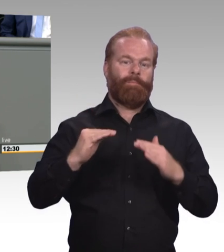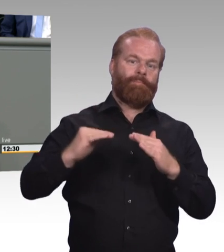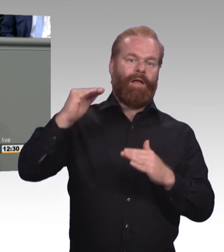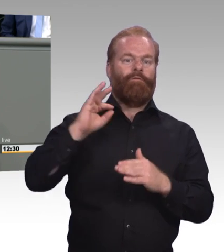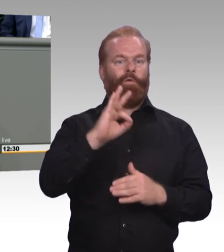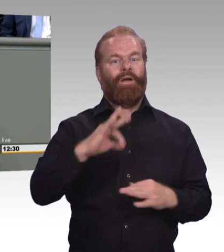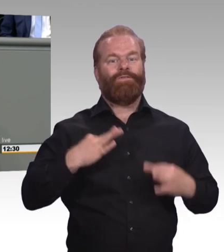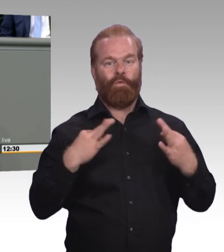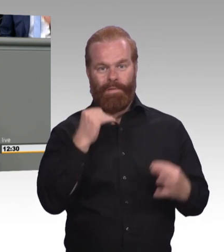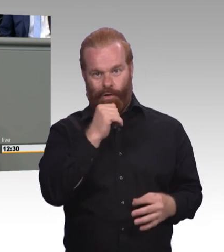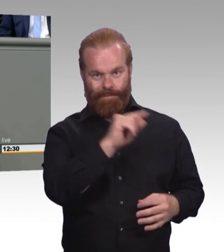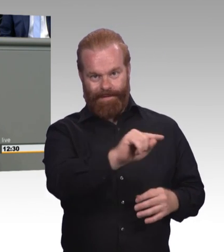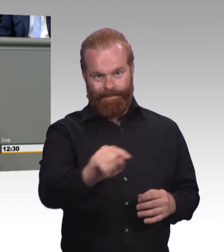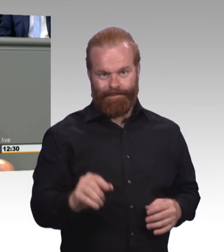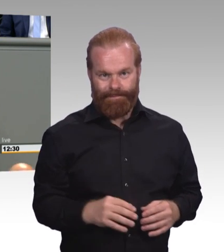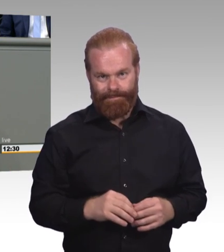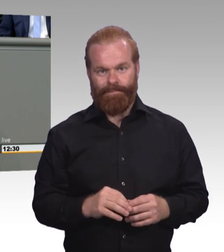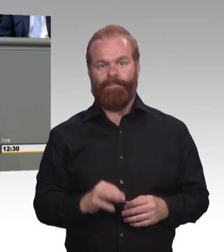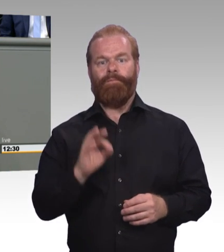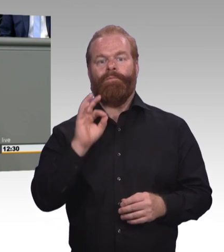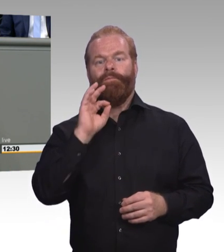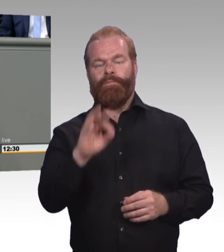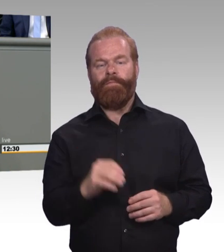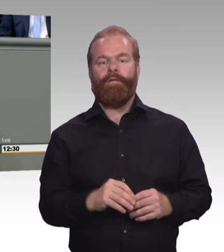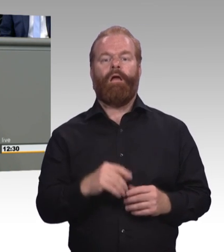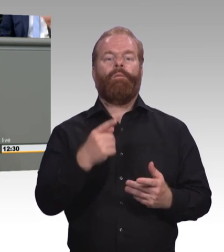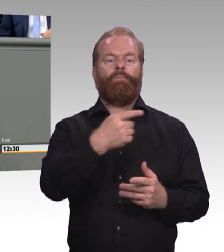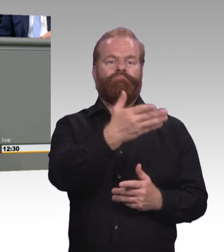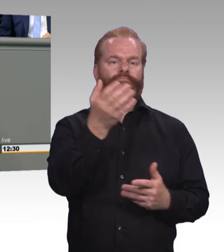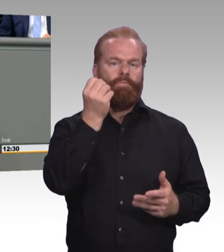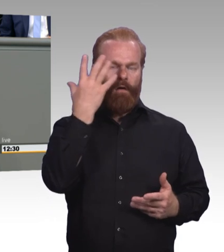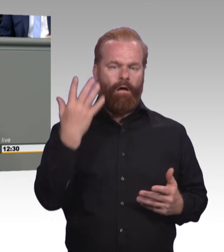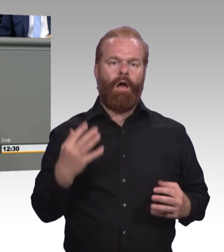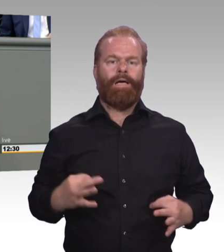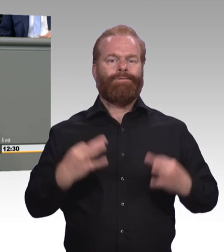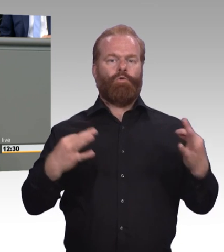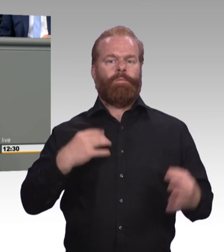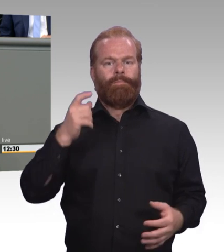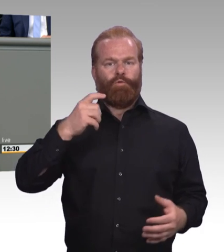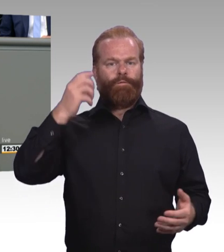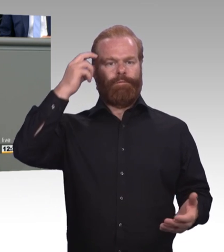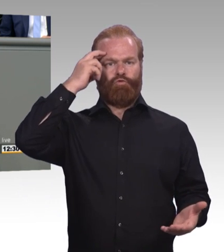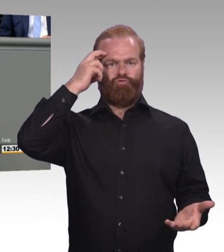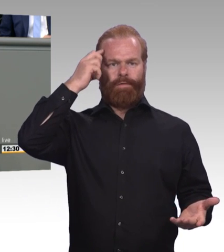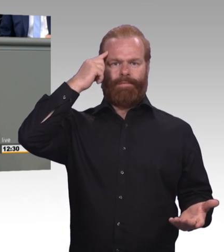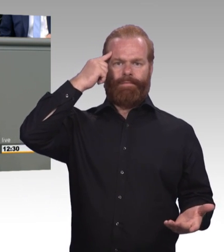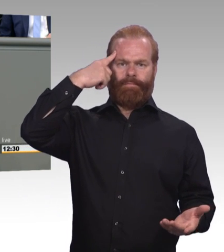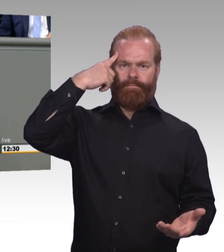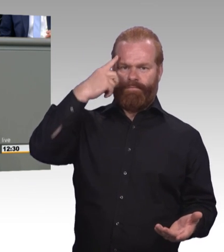und muss man das tatsächlich gesetzlich normieren, will ich gerne konfrontieren mit einem einfachen Gedanken. (Zwischenruf) Wir sind doch deshalb stolz auf das duale